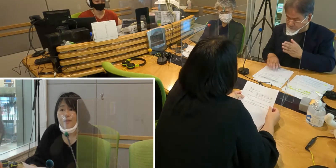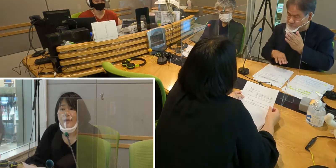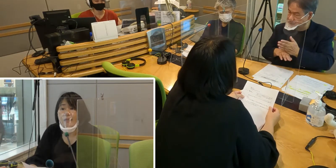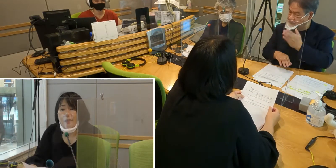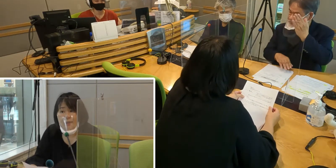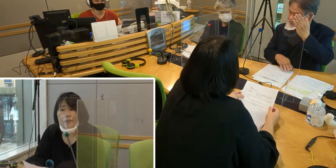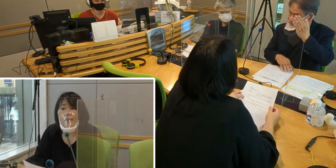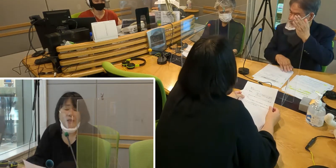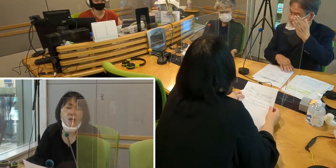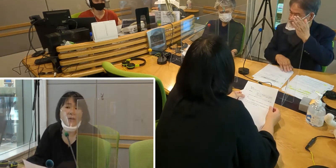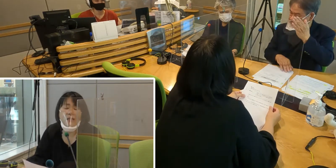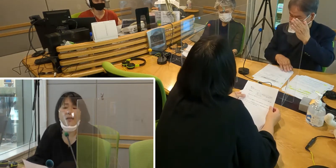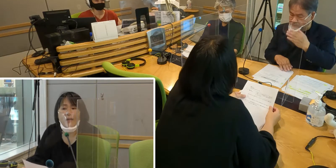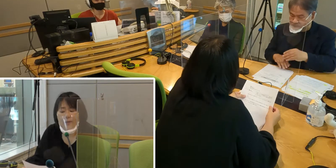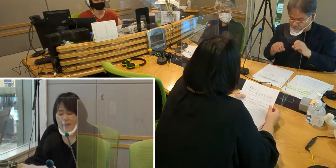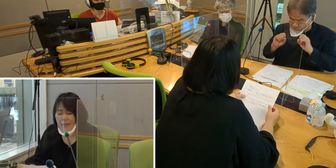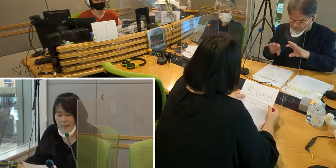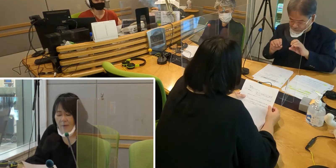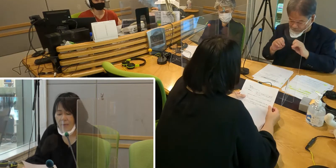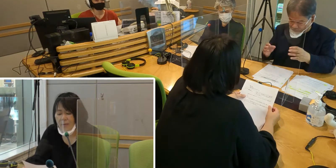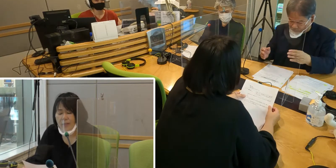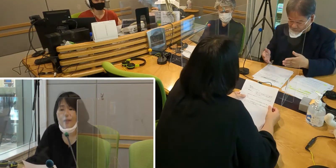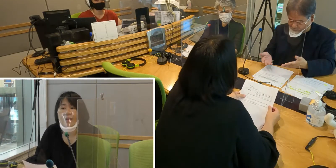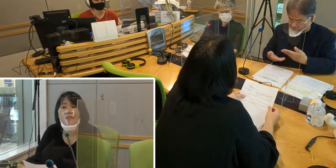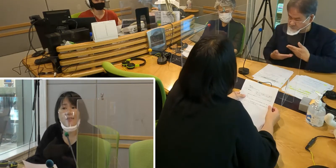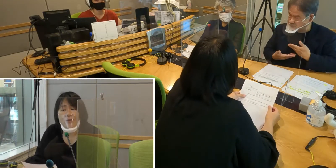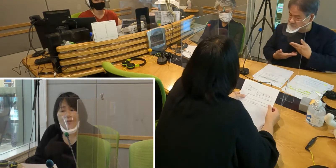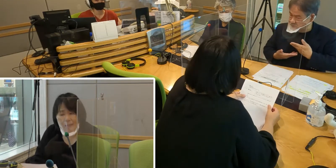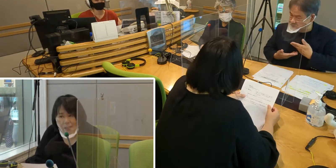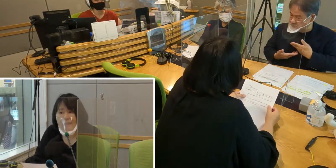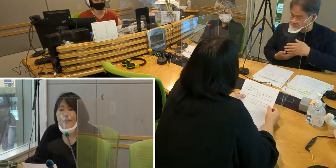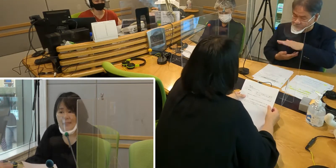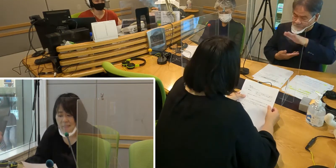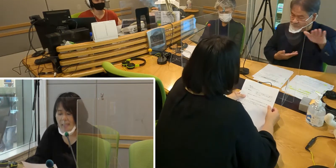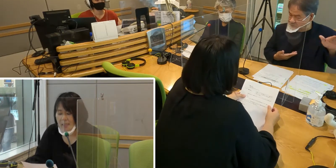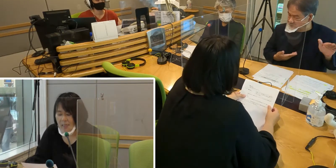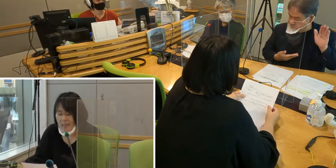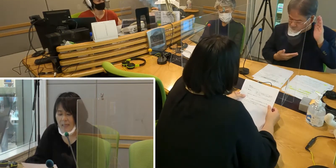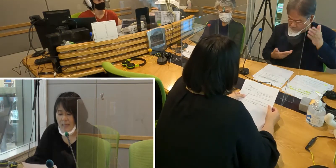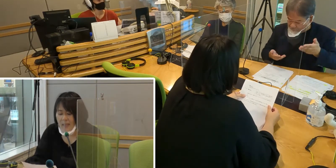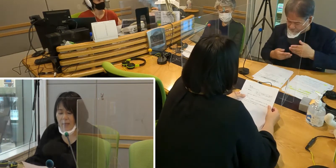出演するきっかけをいただいて 本当に感謝しております